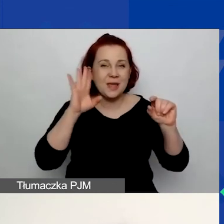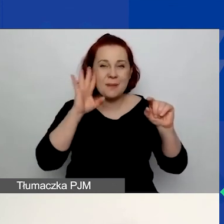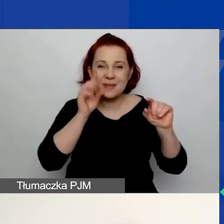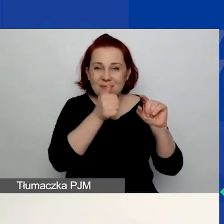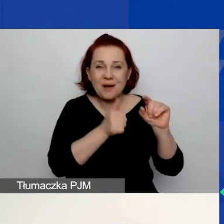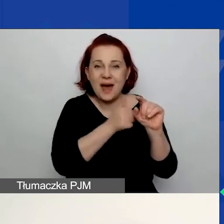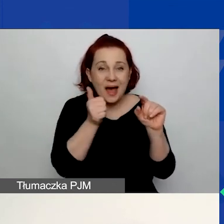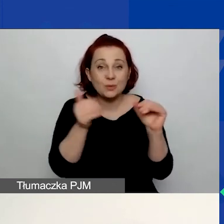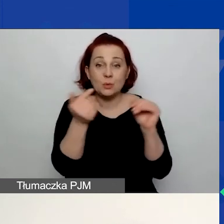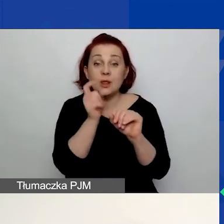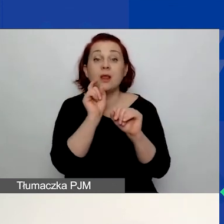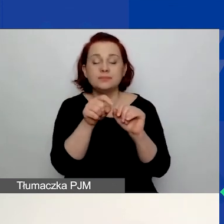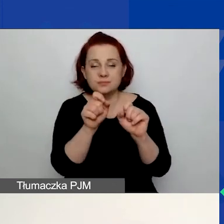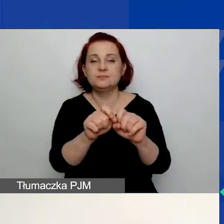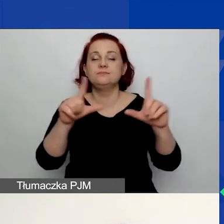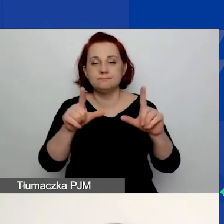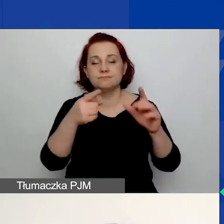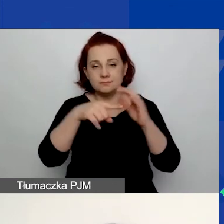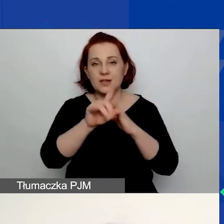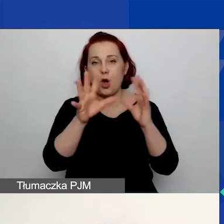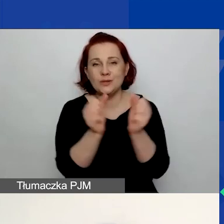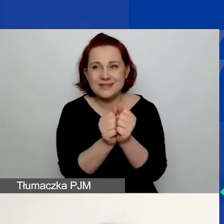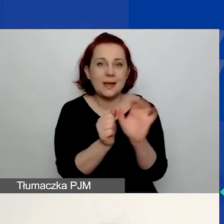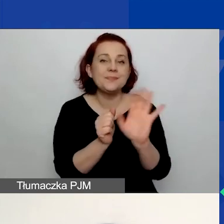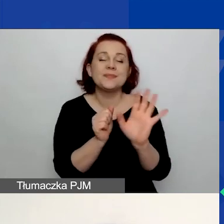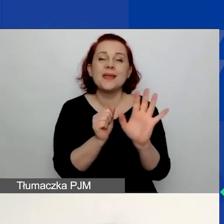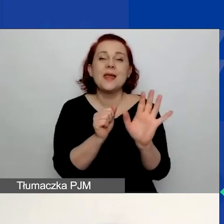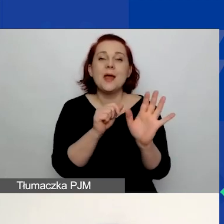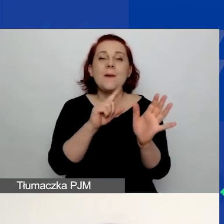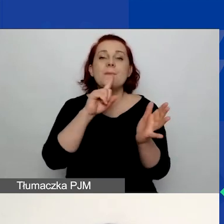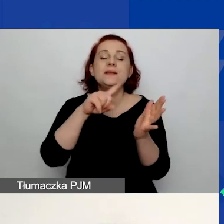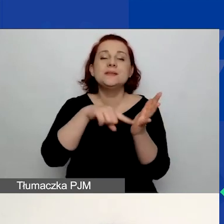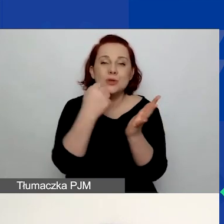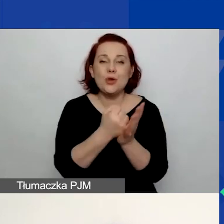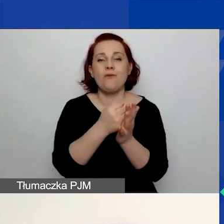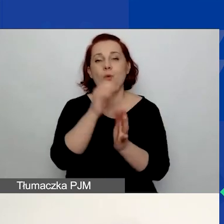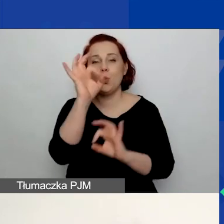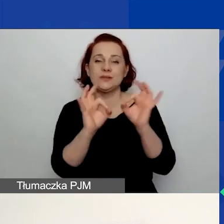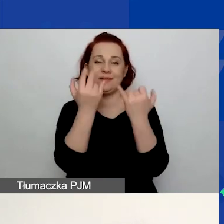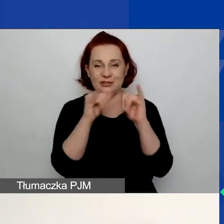Tam można to hasło nie odzyskać, ale ponownie ustawić inne hasło. Oczywiście pod warunkiem,